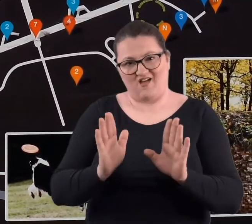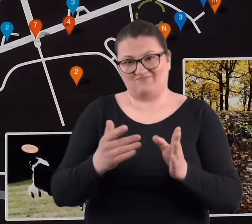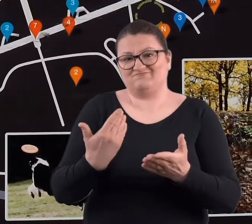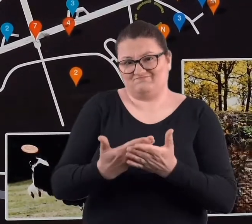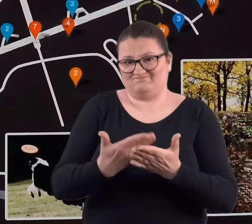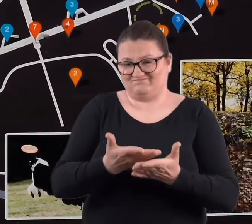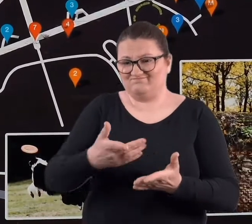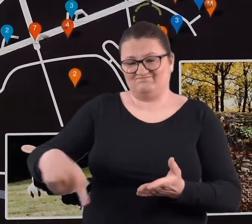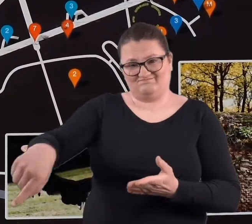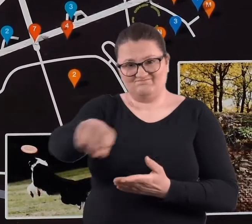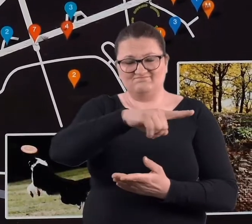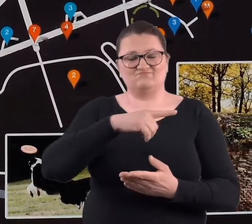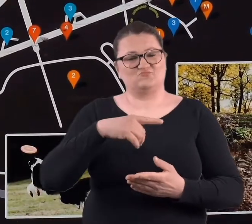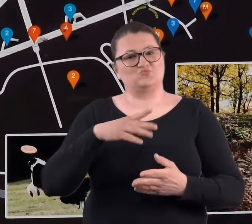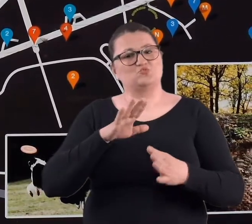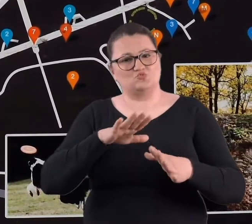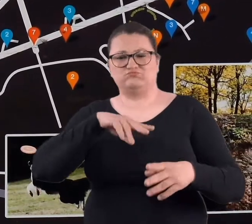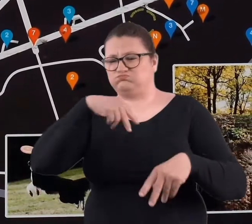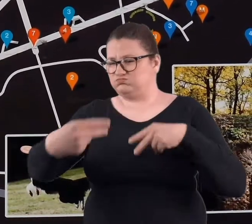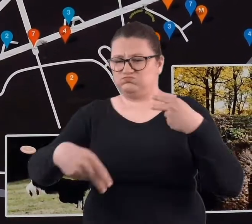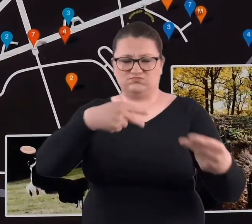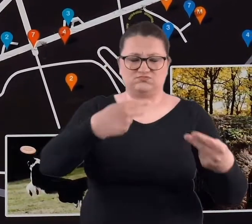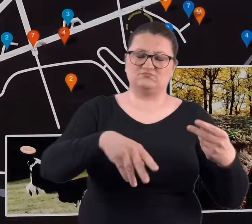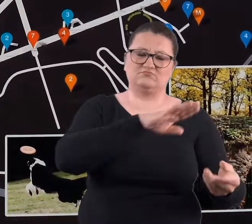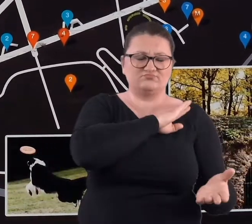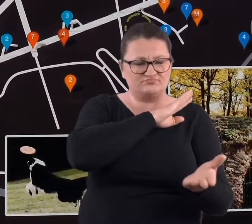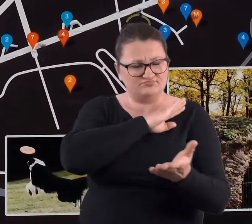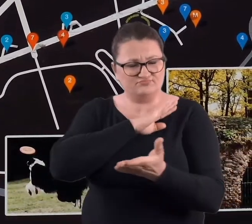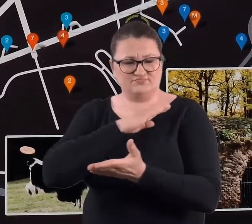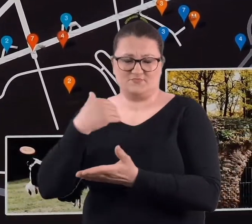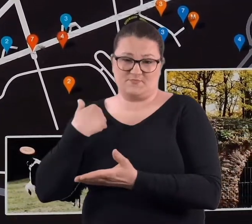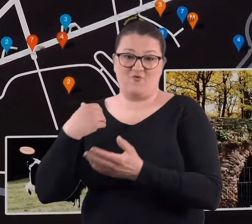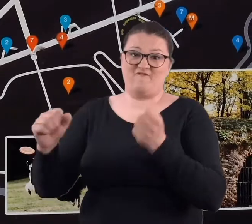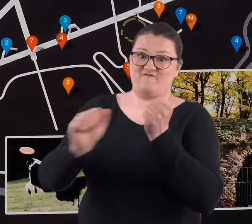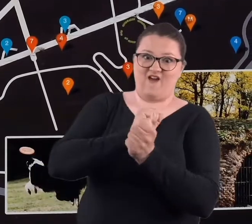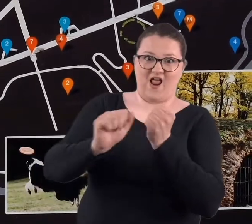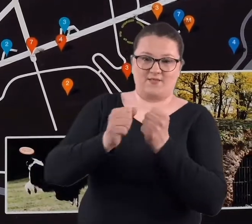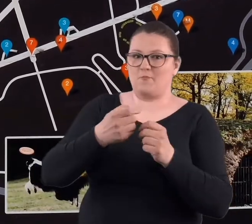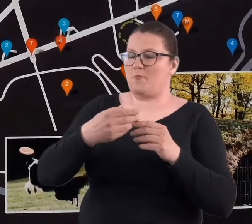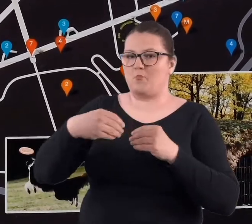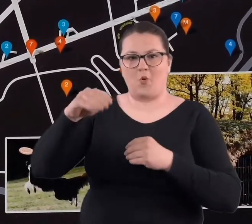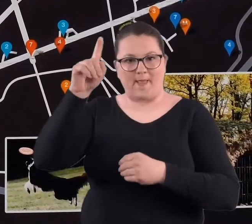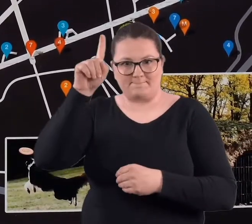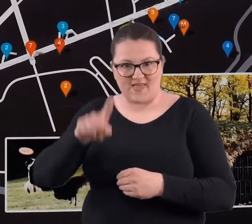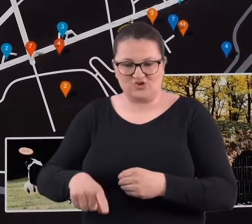dużo poległo tam ludzi, bo były walki o Cytadelę przeszło miesiąc